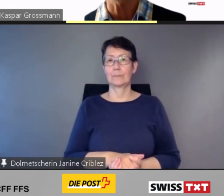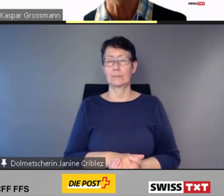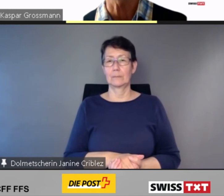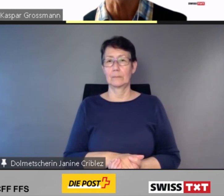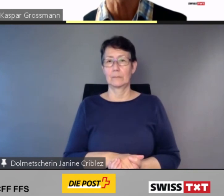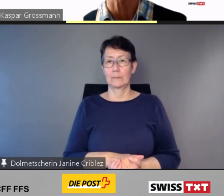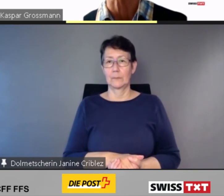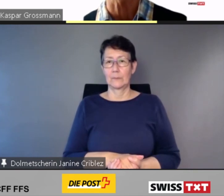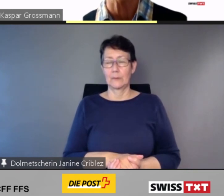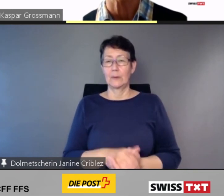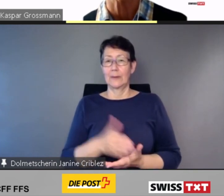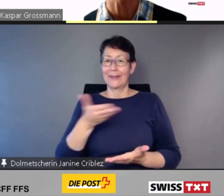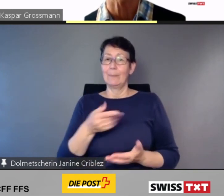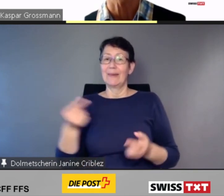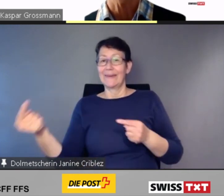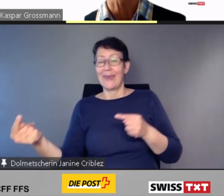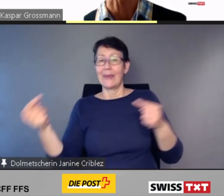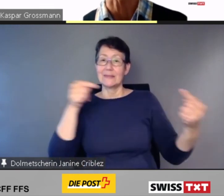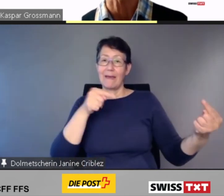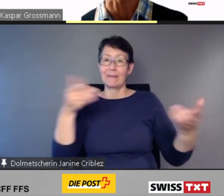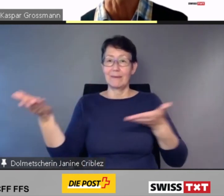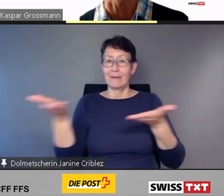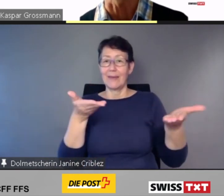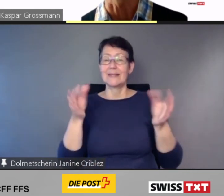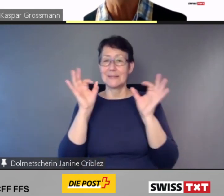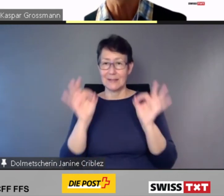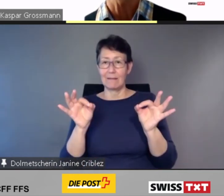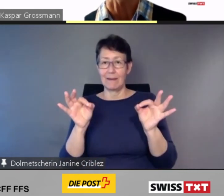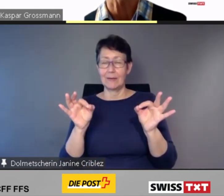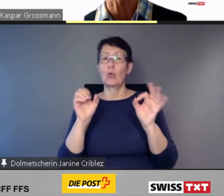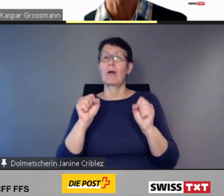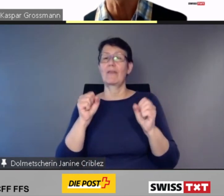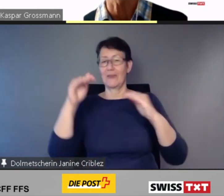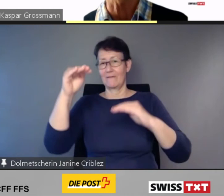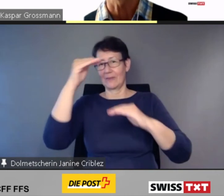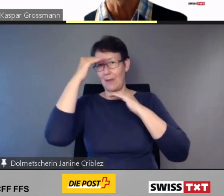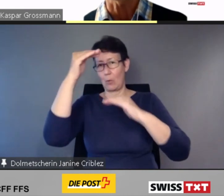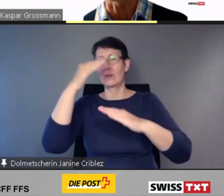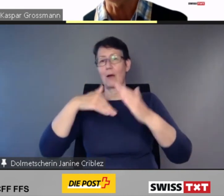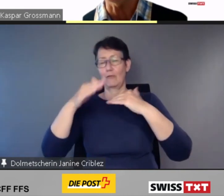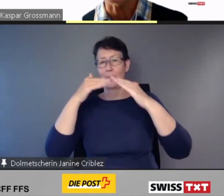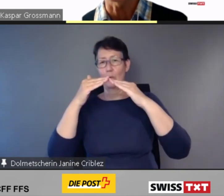Dies gibt gegenseitige Sicherheit und schafft Vertrauen. Dank dieser einheitlichen schweizweiten Lösung.